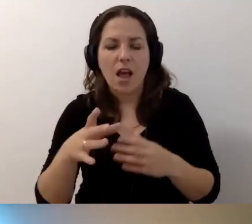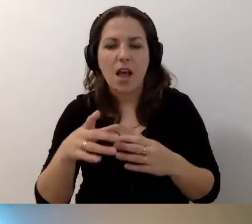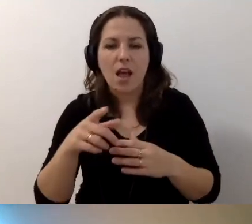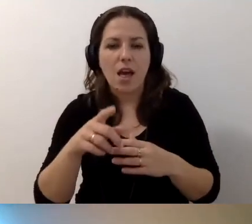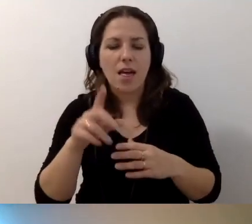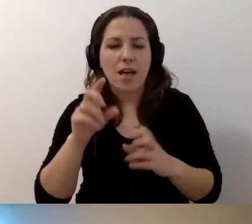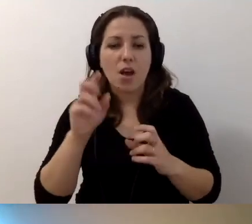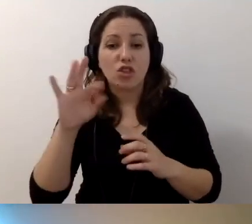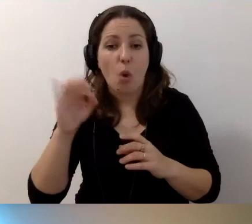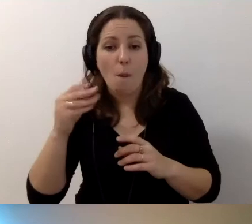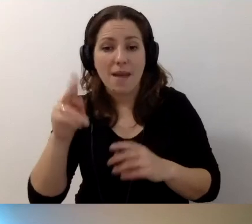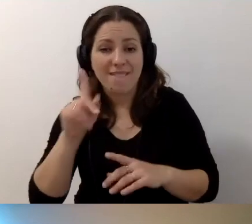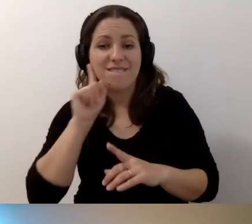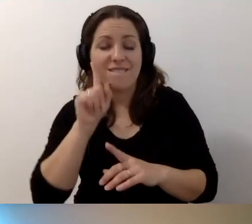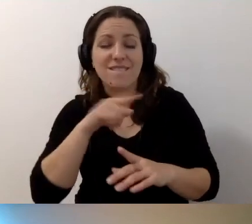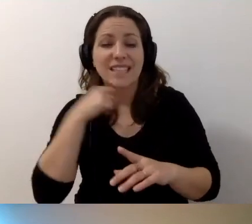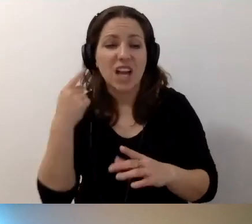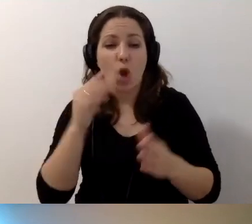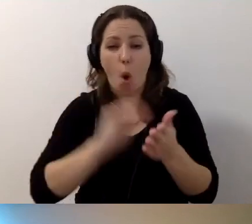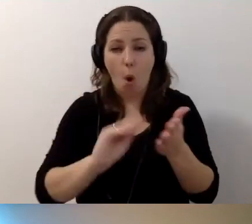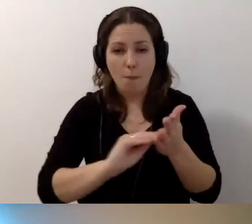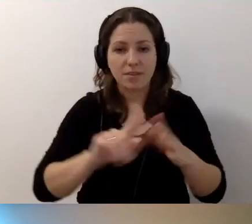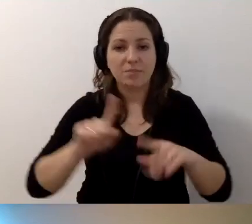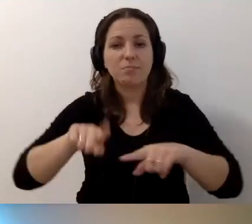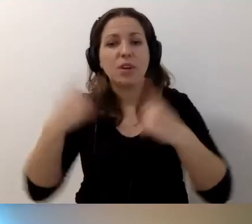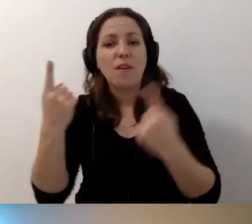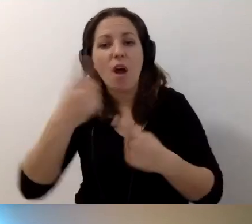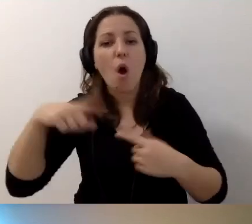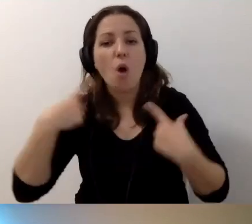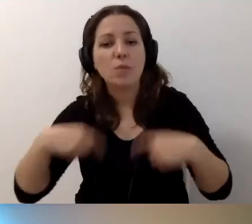Tak naprawdę wystarczy opis, żeby przekonać wszystkich z niepełnosprawnością ruchu,